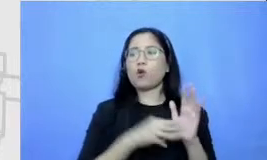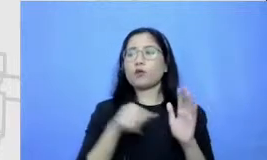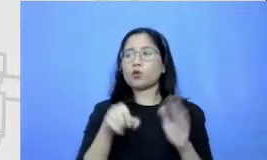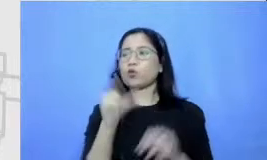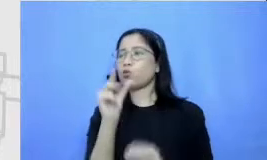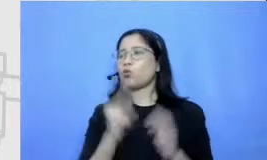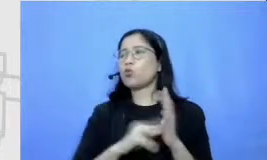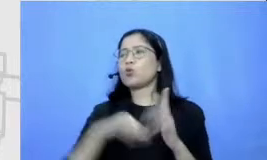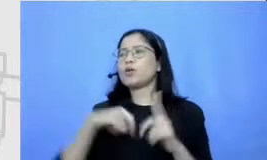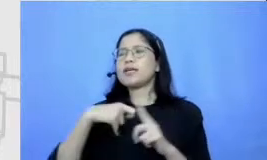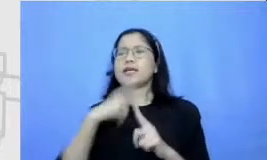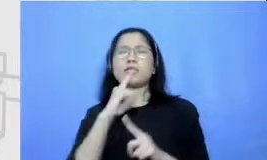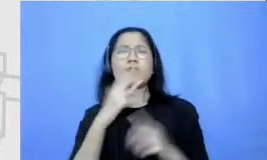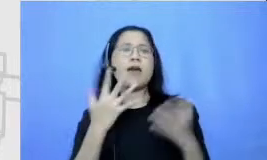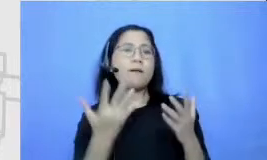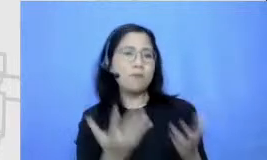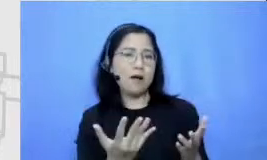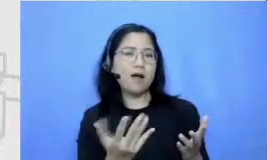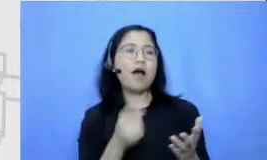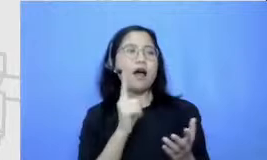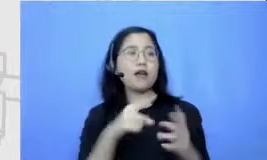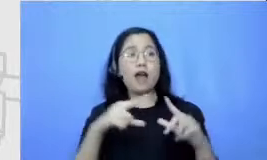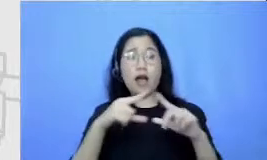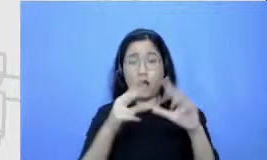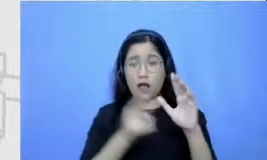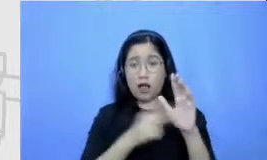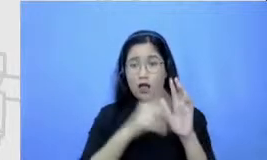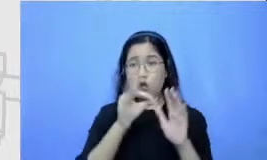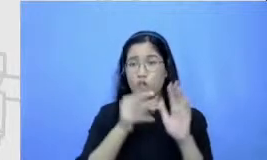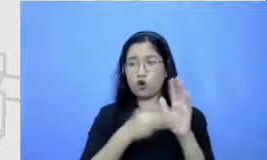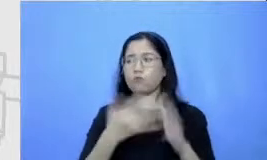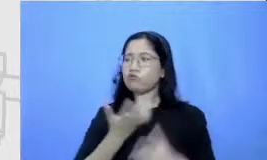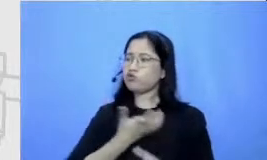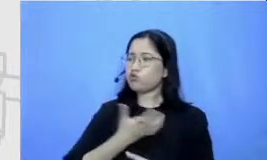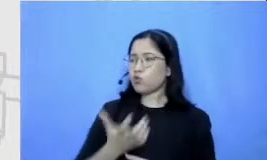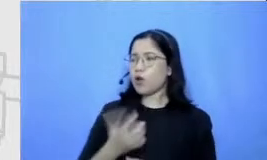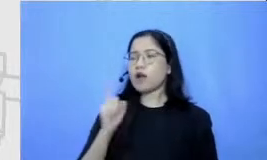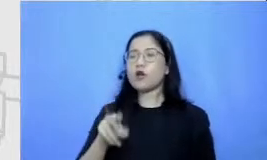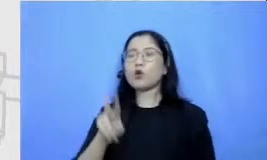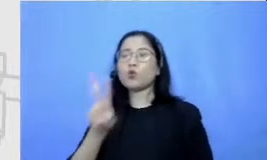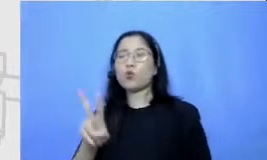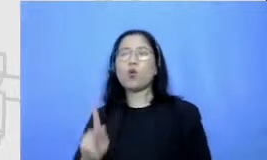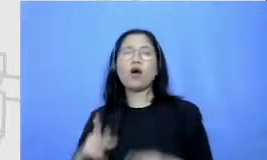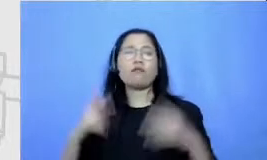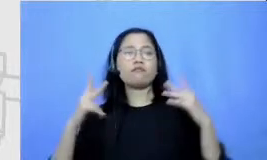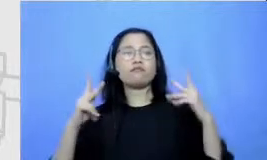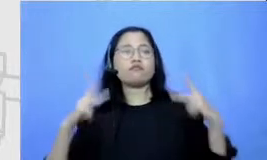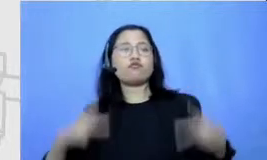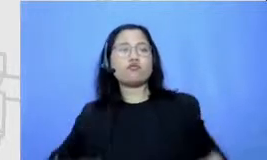mengidolakan beberapa tokoh komik misalnya ada dua tokoh komik namanya Klaten Henry dan jimly